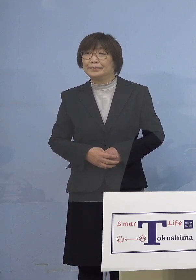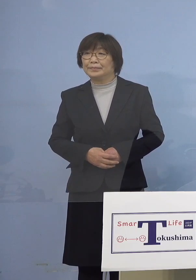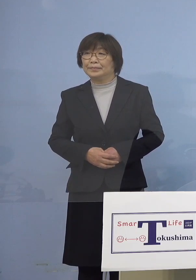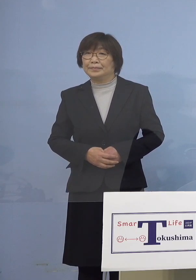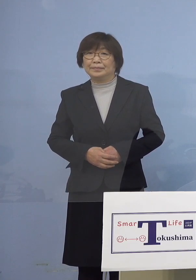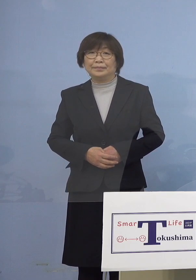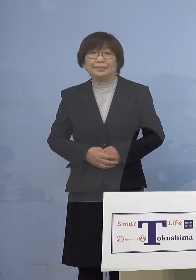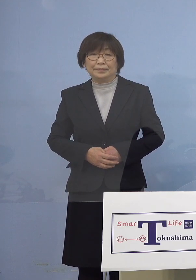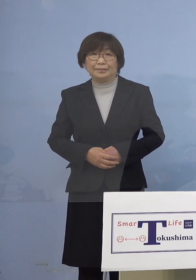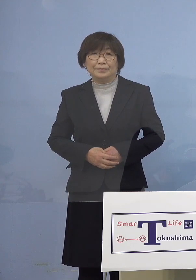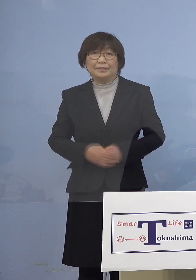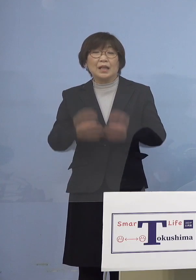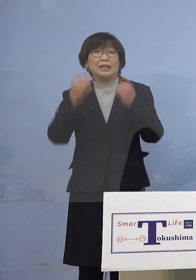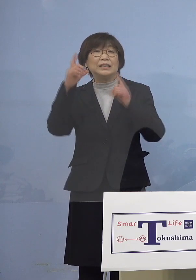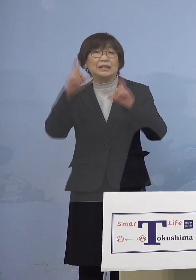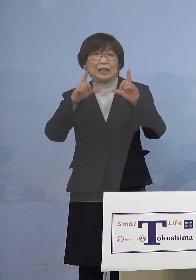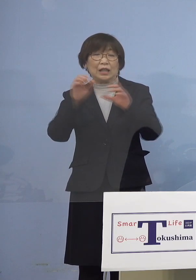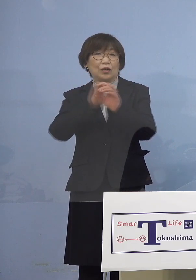（知事） それでは新型コロナウィルス感染症の